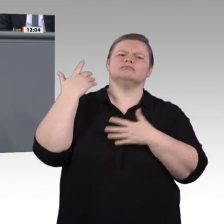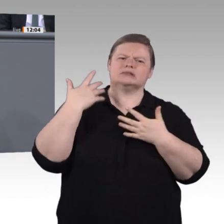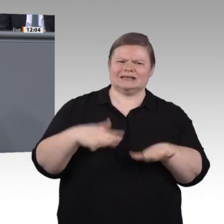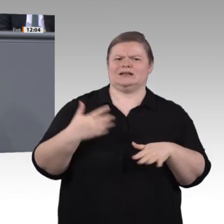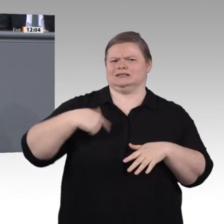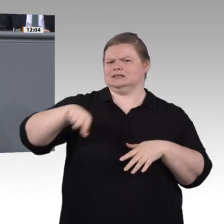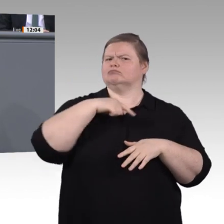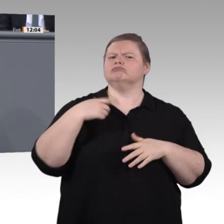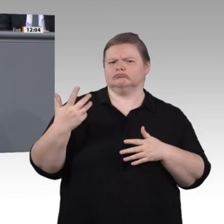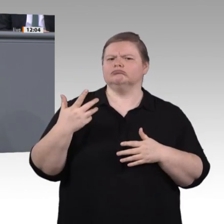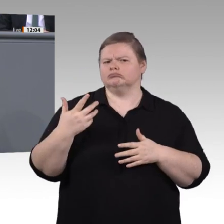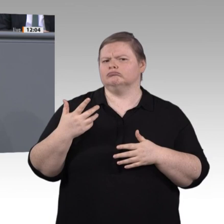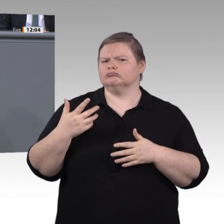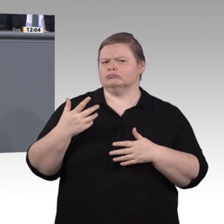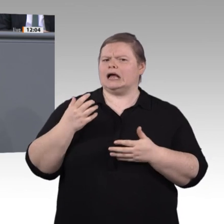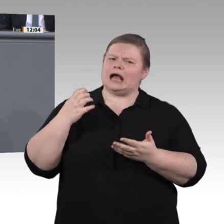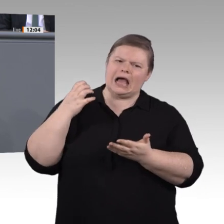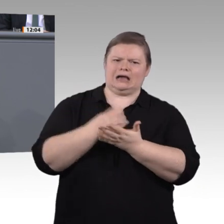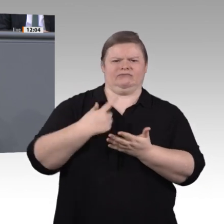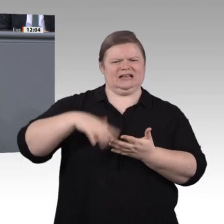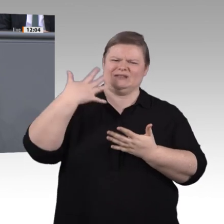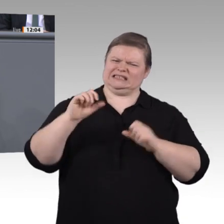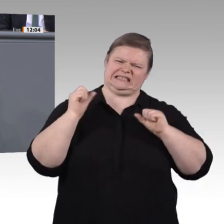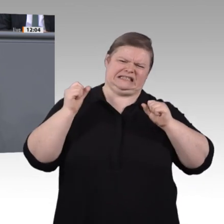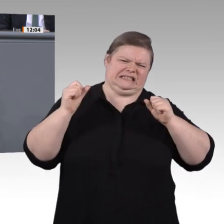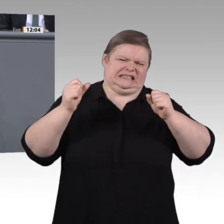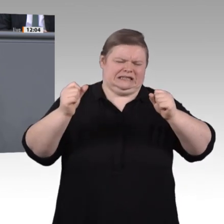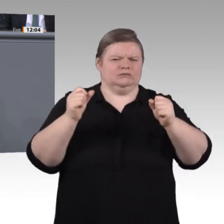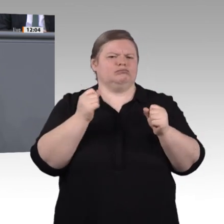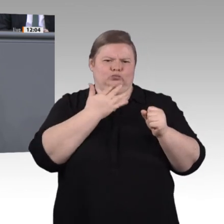Ganz viele Herausforderungen kommen auf uns zu – auch auf uns in der Politik.